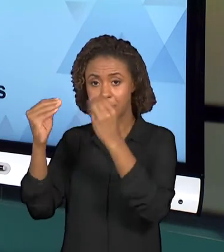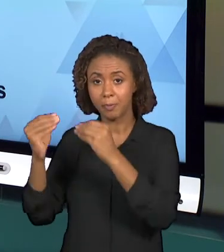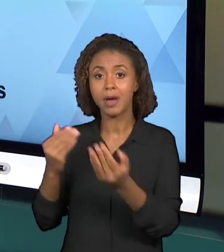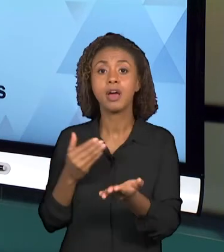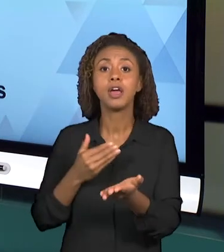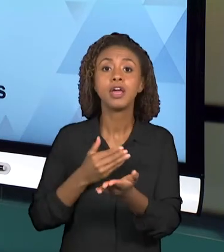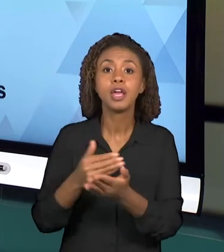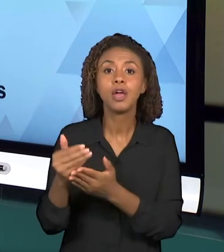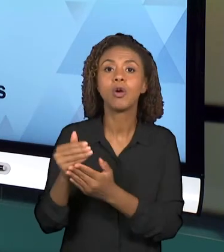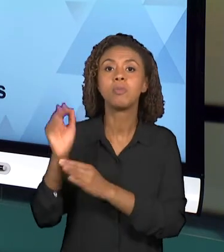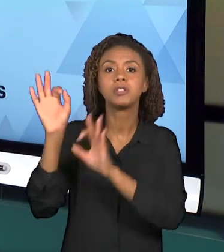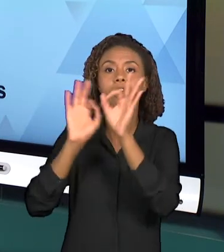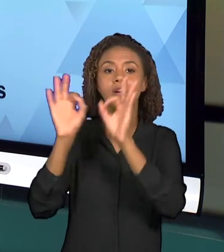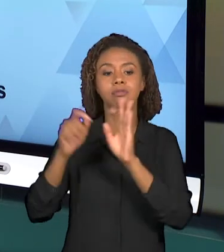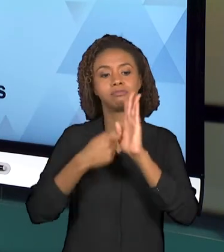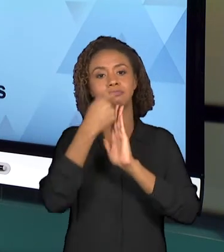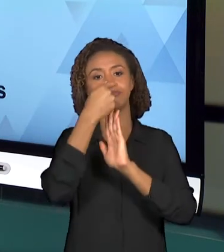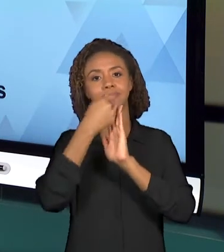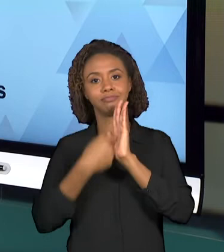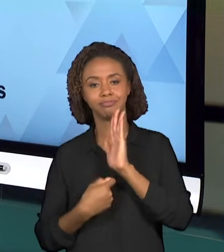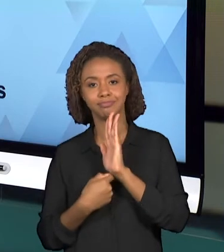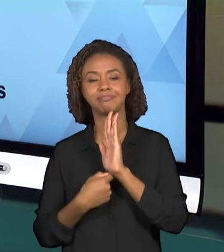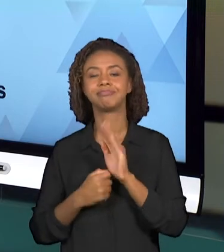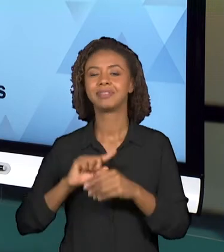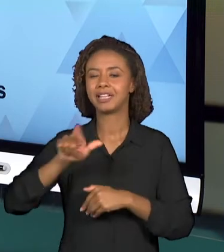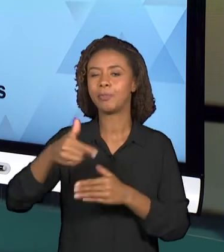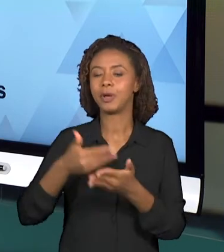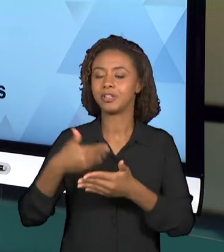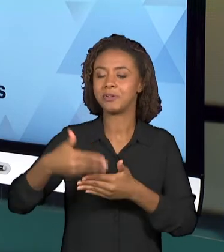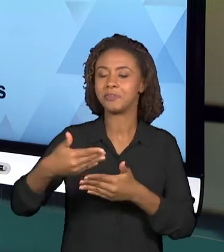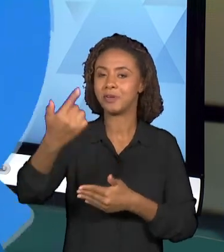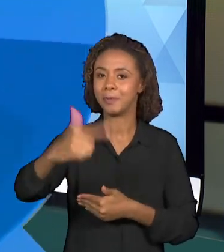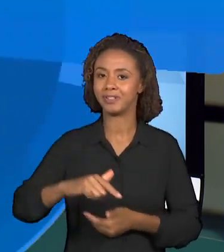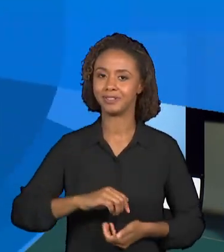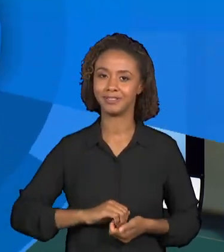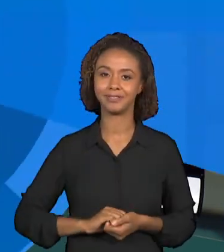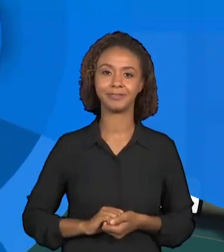PLANEJAMENTO COMO NÓS CONVERSAREMOS NAS PRÓXIMAS AULAS.